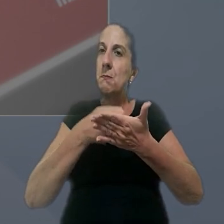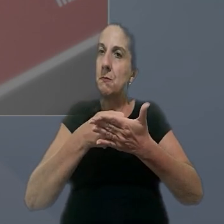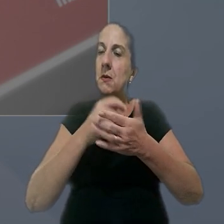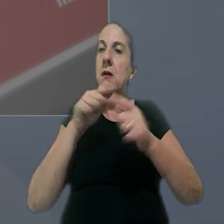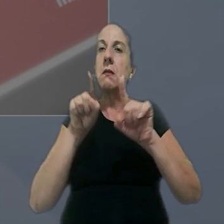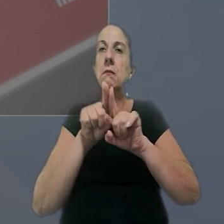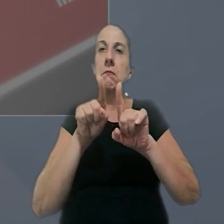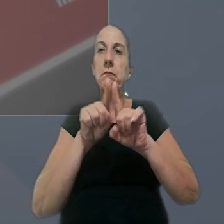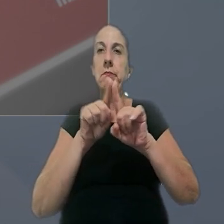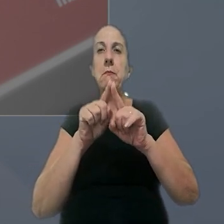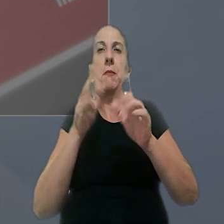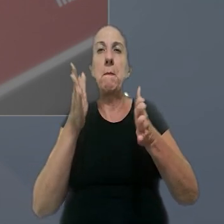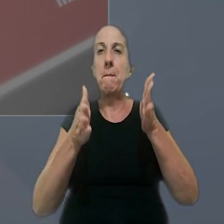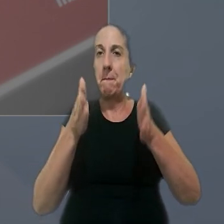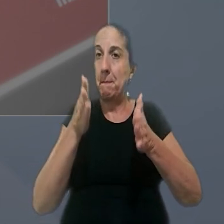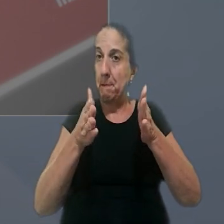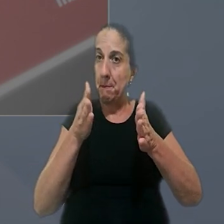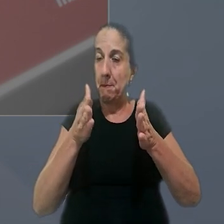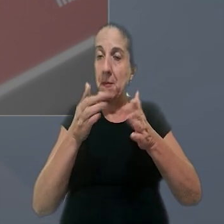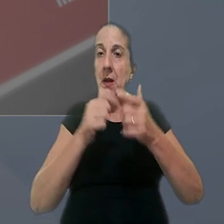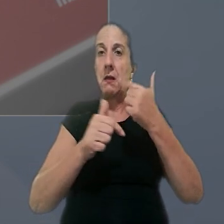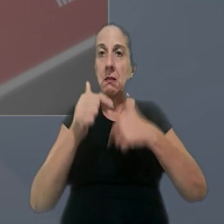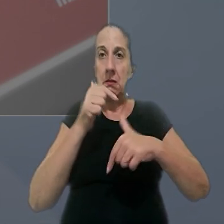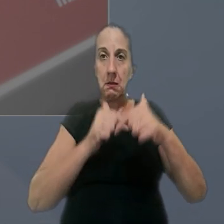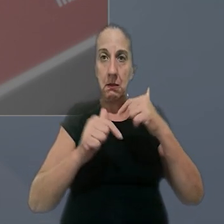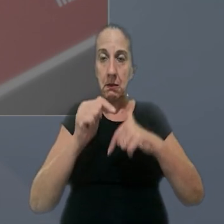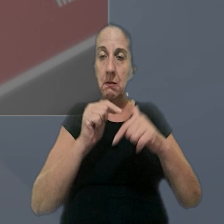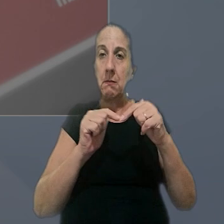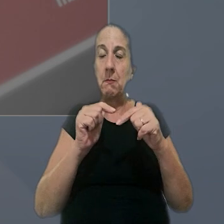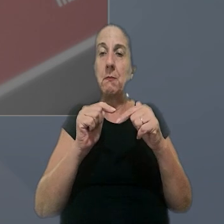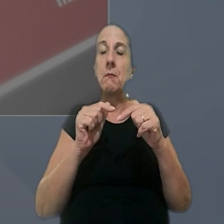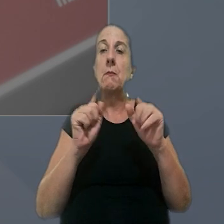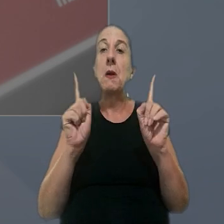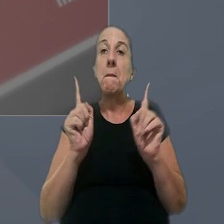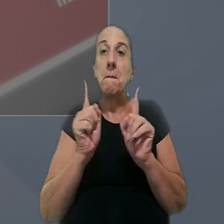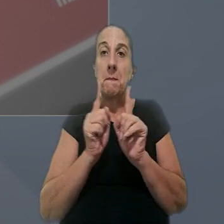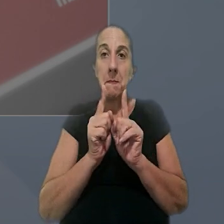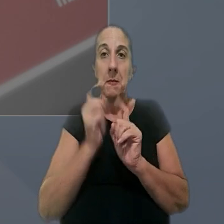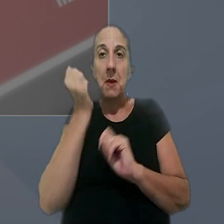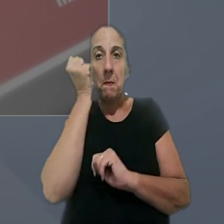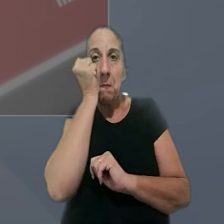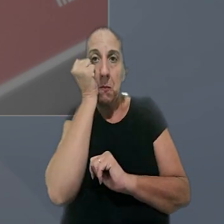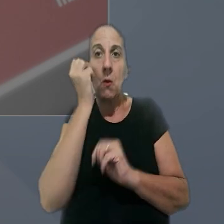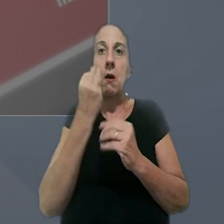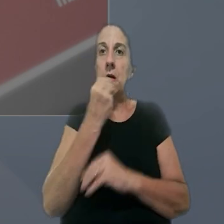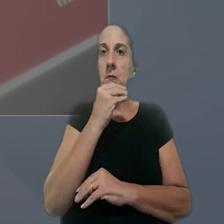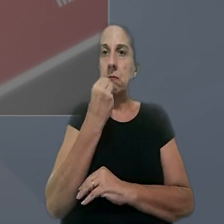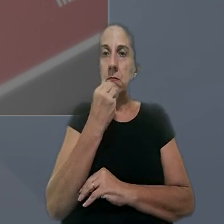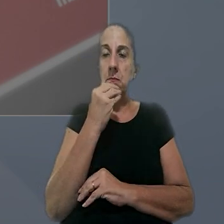não concessão ou a concessão parcial do intervalo intrajornada mínimo, para repouso e alimentação,